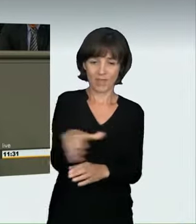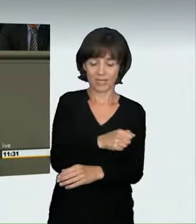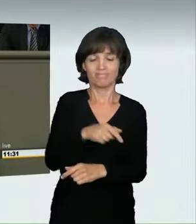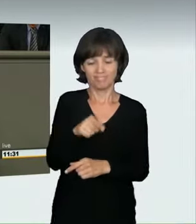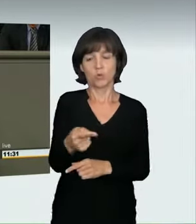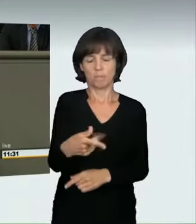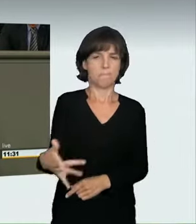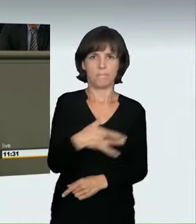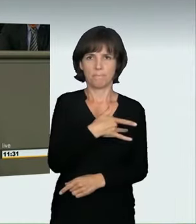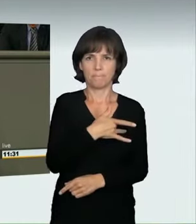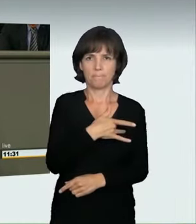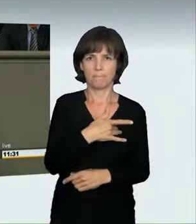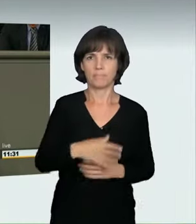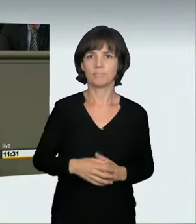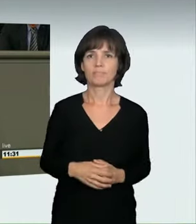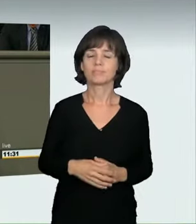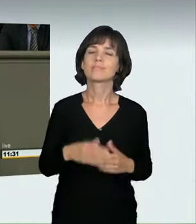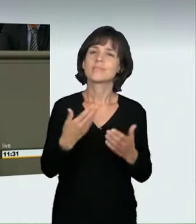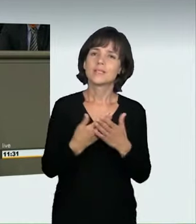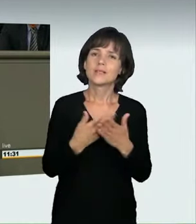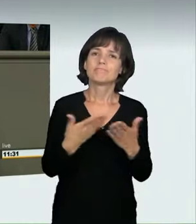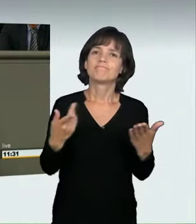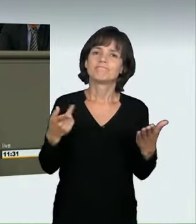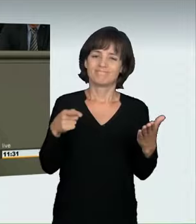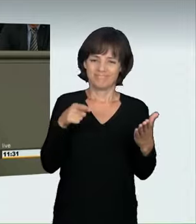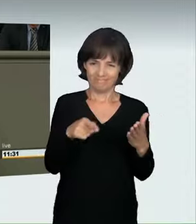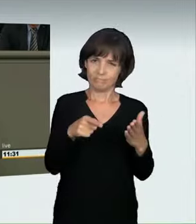aus der Ecke des Kavaliersdeliktes herausholen und dahin bringen,